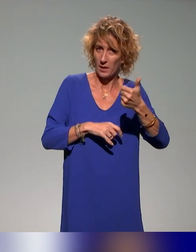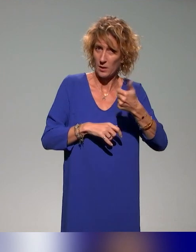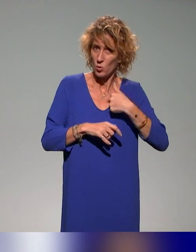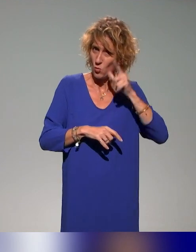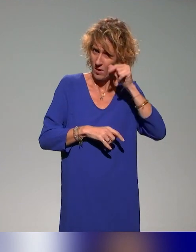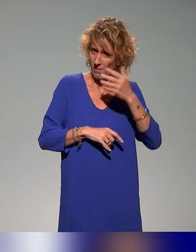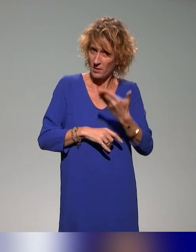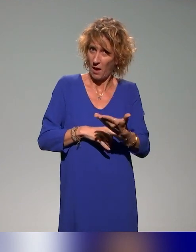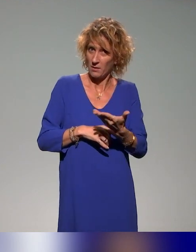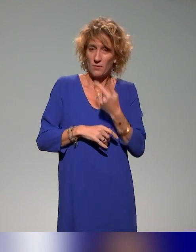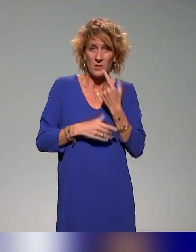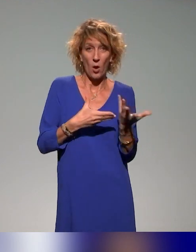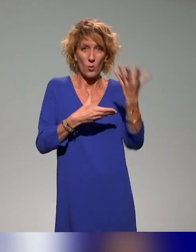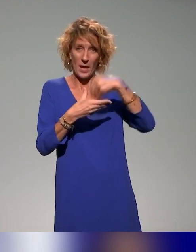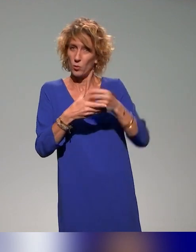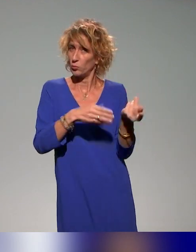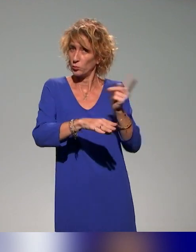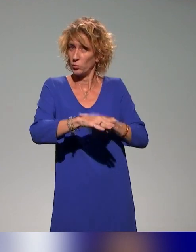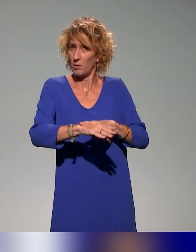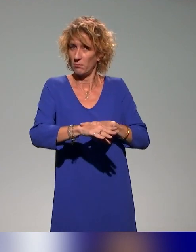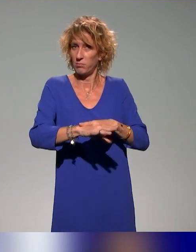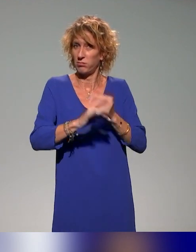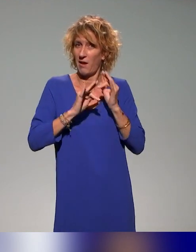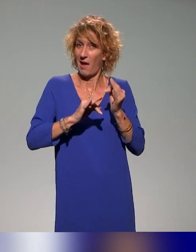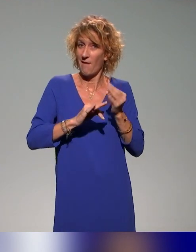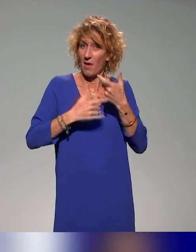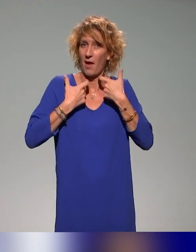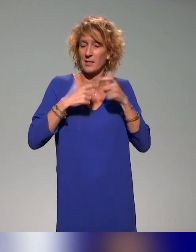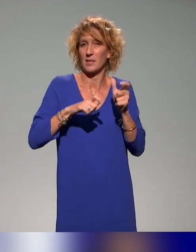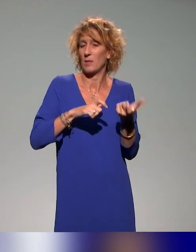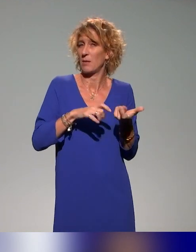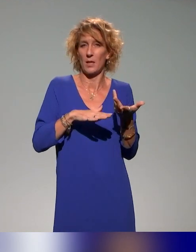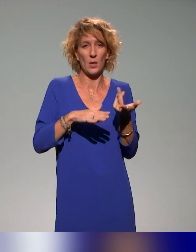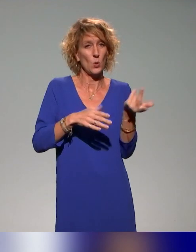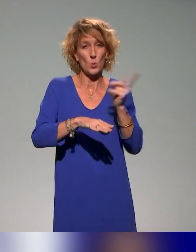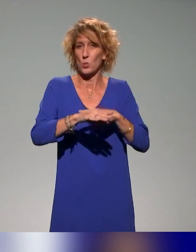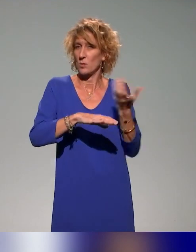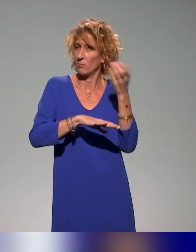mais on inclut directement les concepts d'accessibilité dans les formations pour les contributeurs, pour les enseignants,